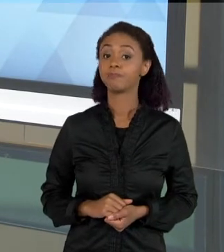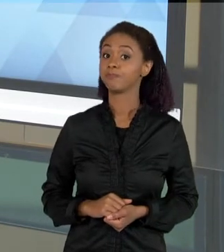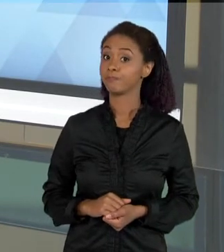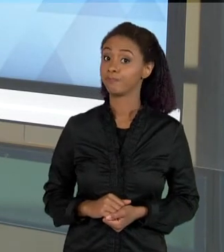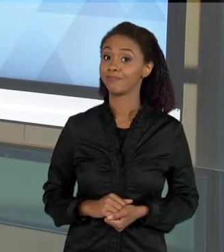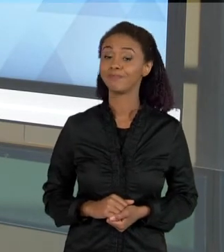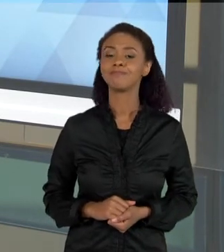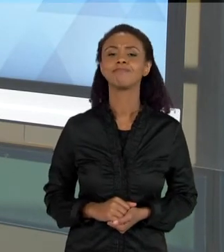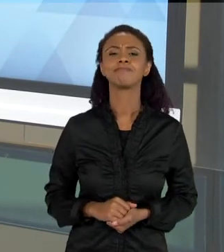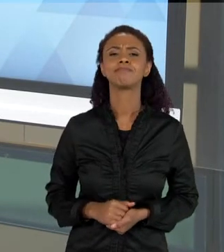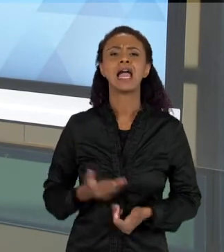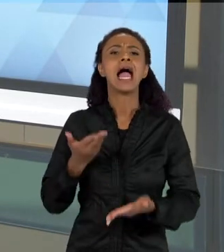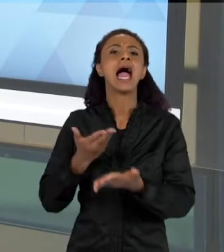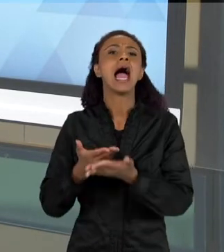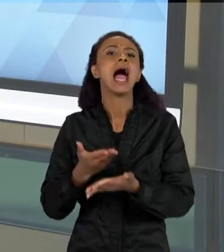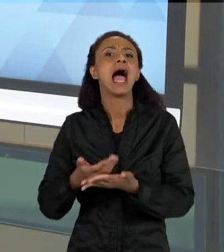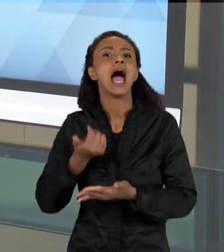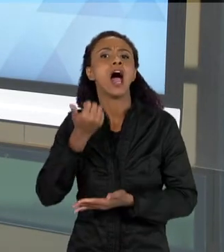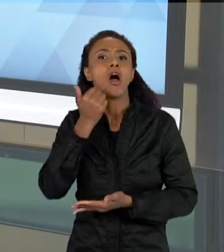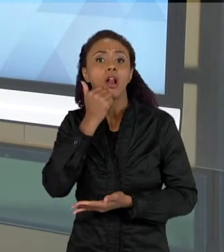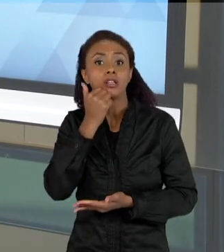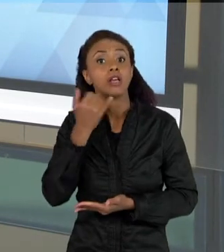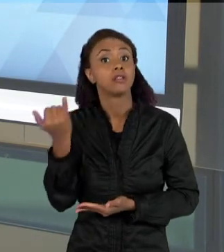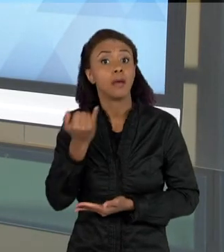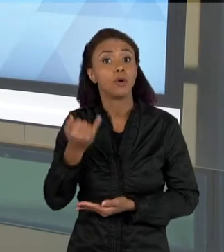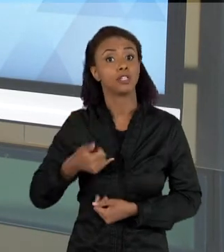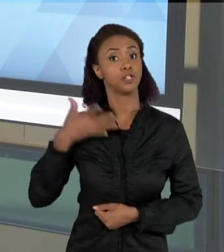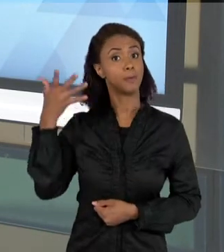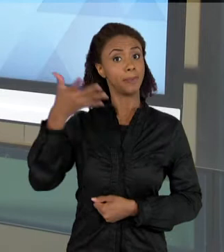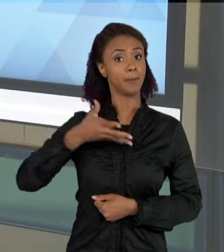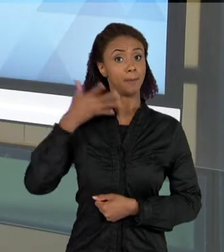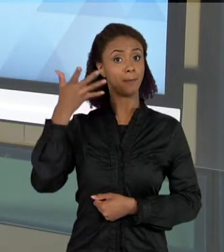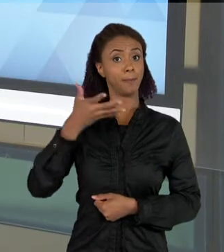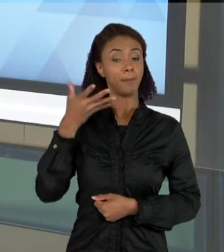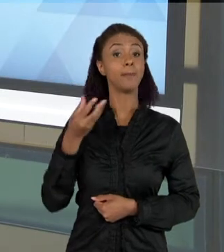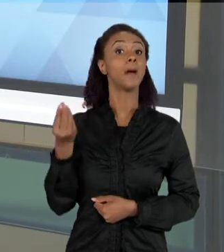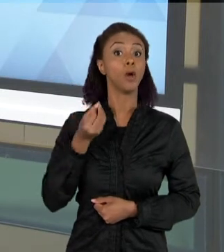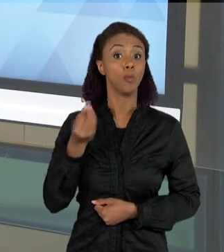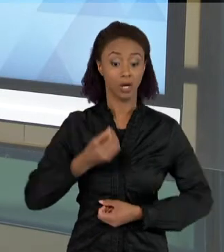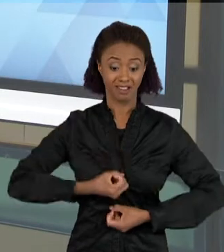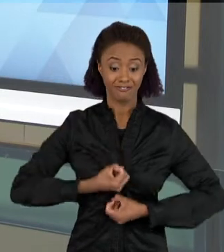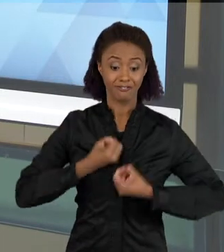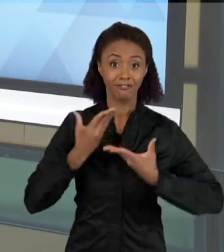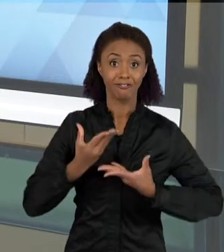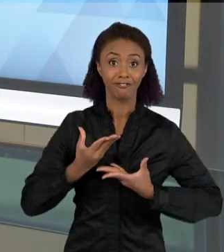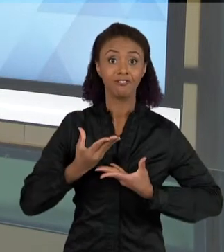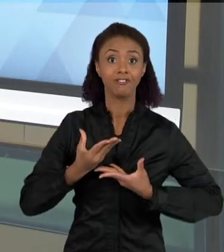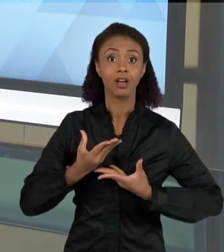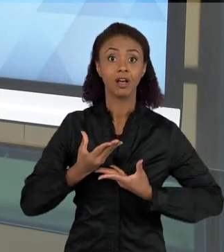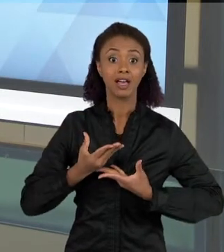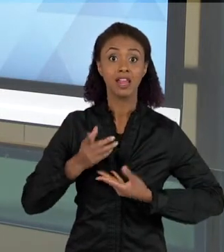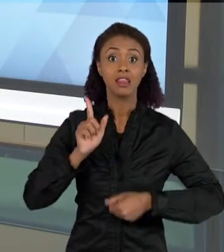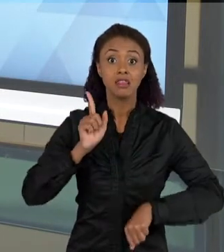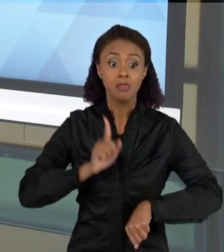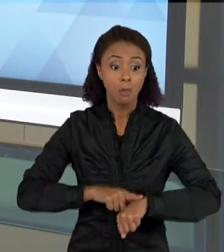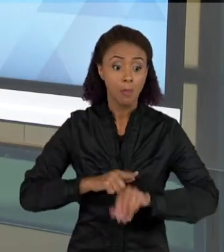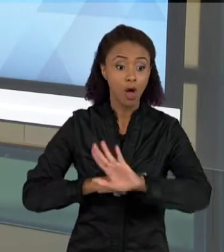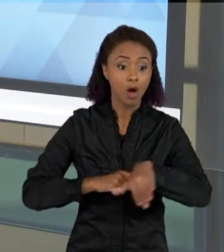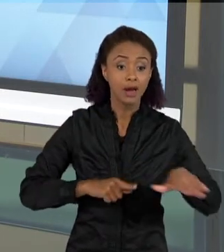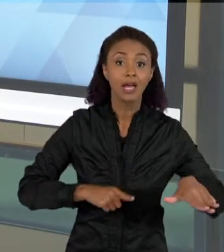TAMBÉM É UMA COISA IMPORTANTE, PORQUE A FALA, O DESENVOLVIMENTO DA FALA SOBRE ALGO QUE ELA ESTÁ ENTENDENDO, SOBRE UM